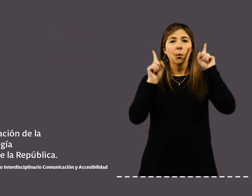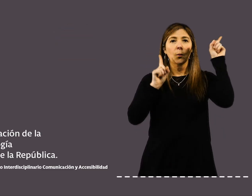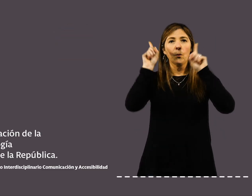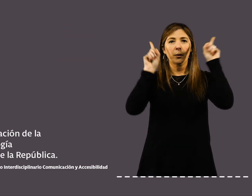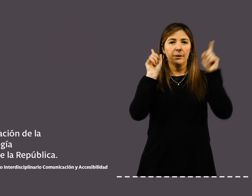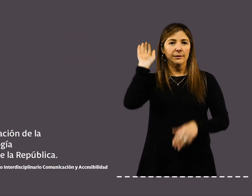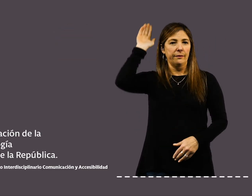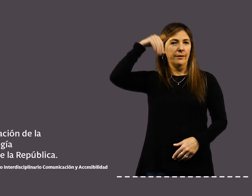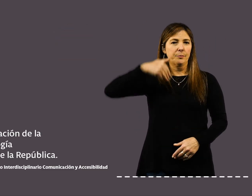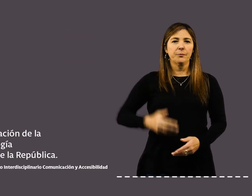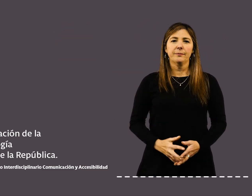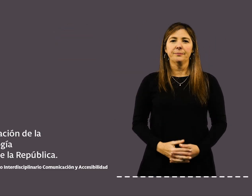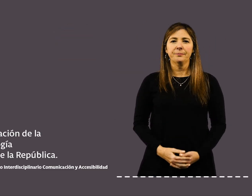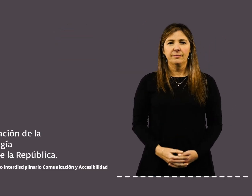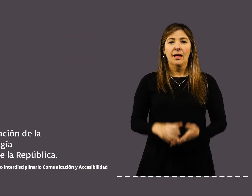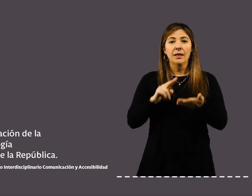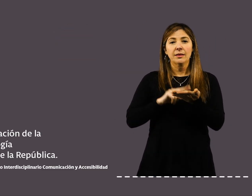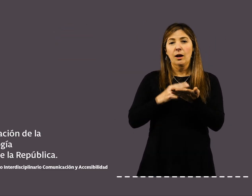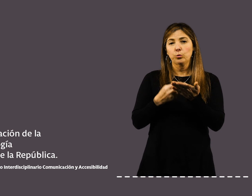Universidad de la República